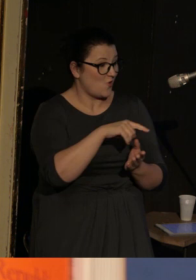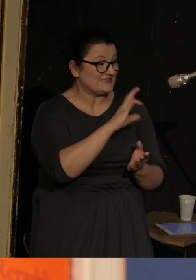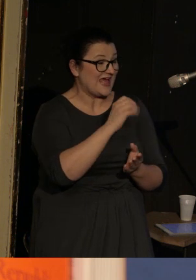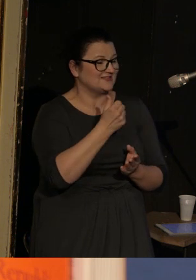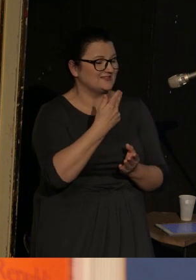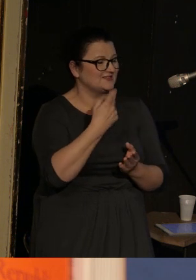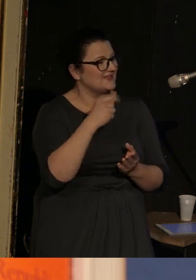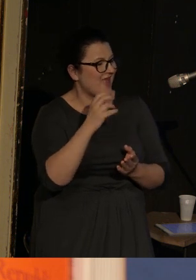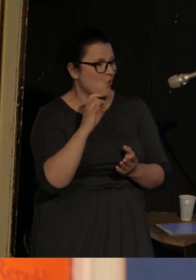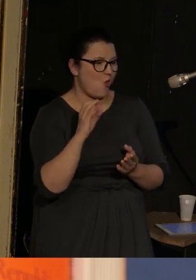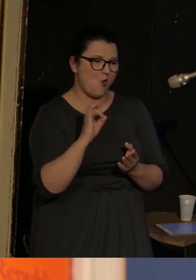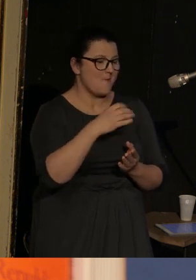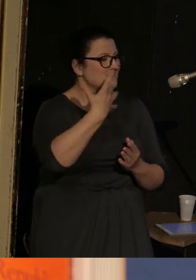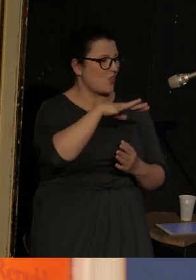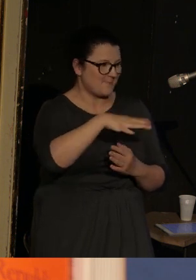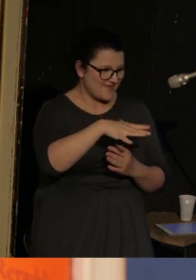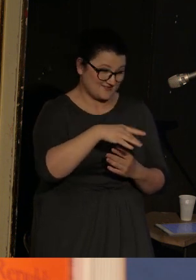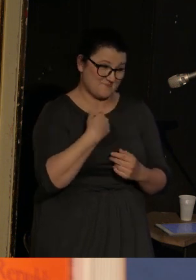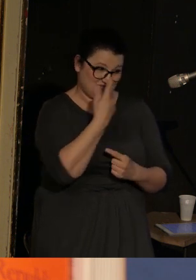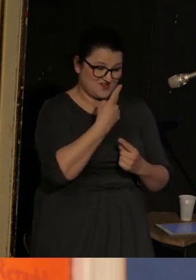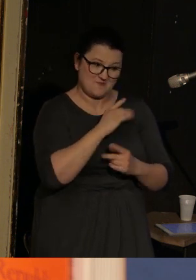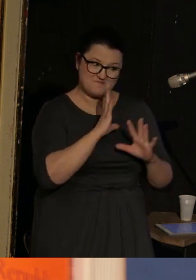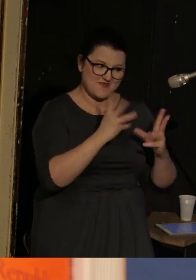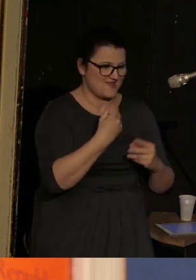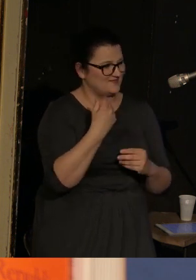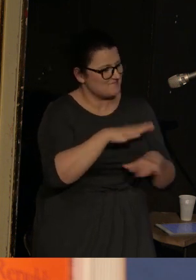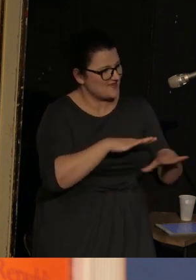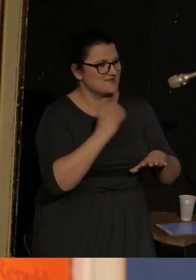Więc myślę, że to jest piękne miejsce do życia, znane jest z licznych plaż i łagodnego klimatu.